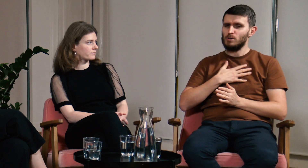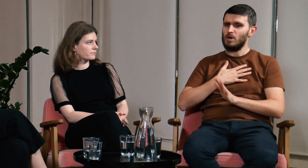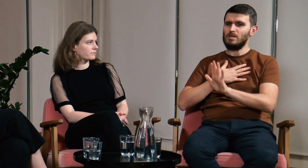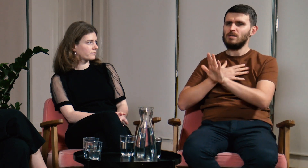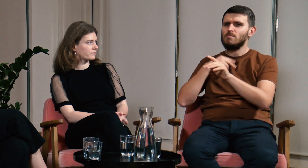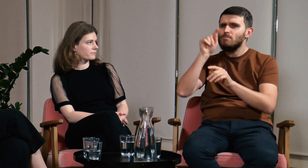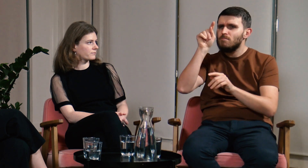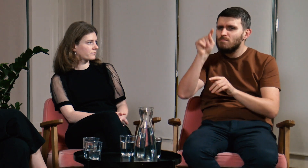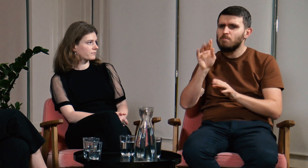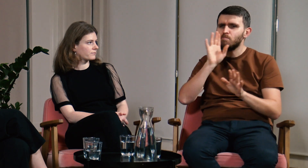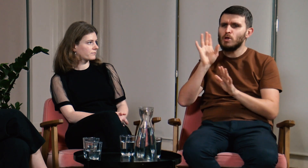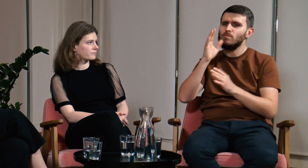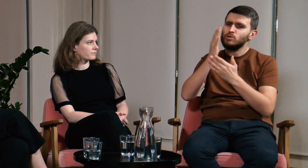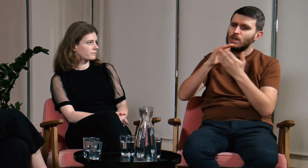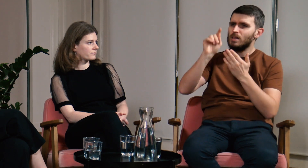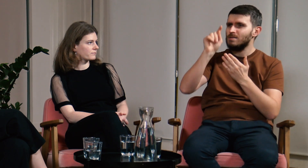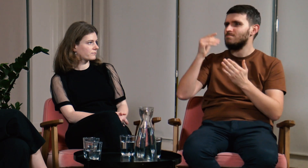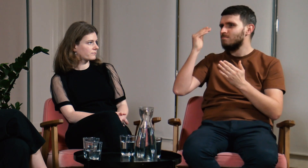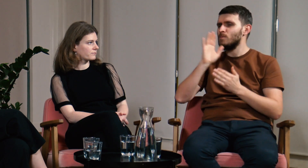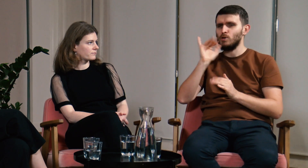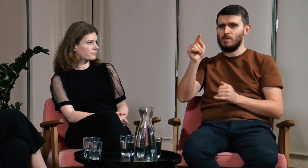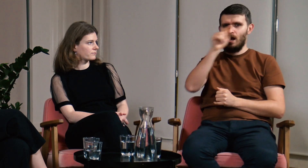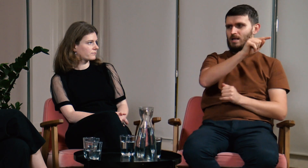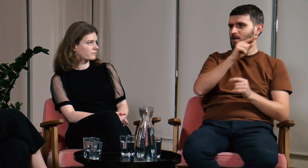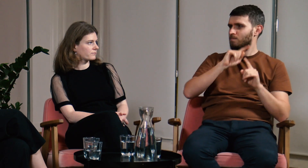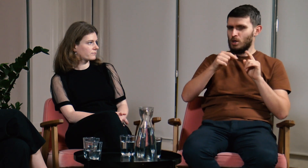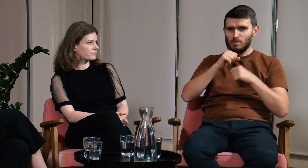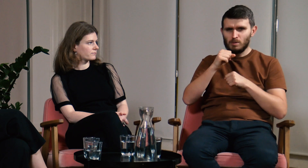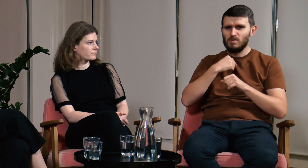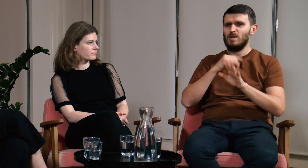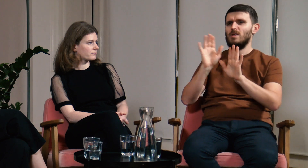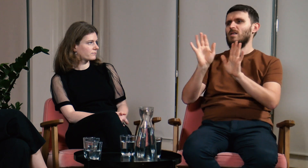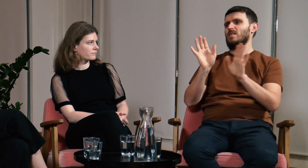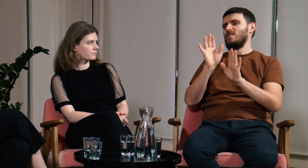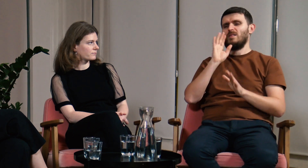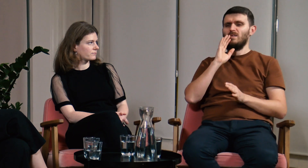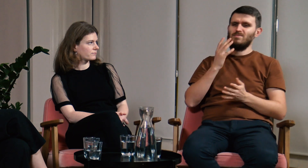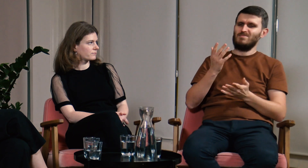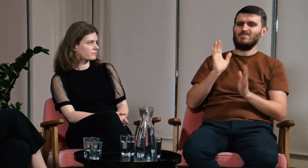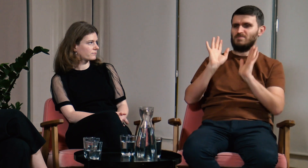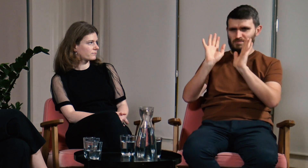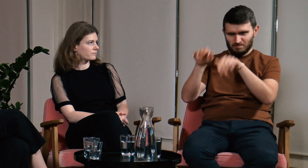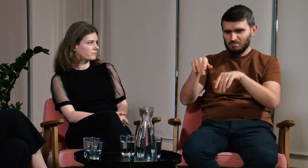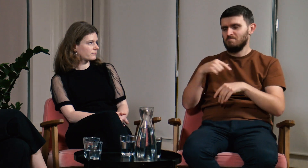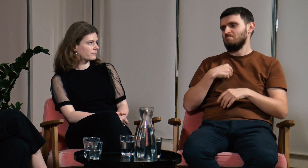Sprawdziłem program i pomyślałem, że jest bardzo podobny do podyplomówki. Pomyślałem, że to nie dla mnie.